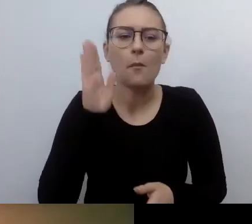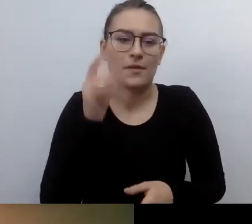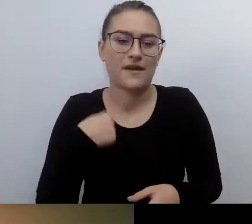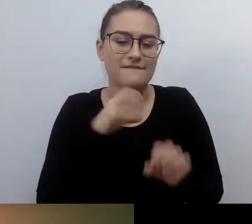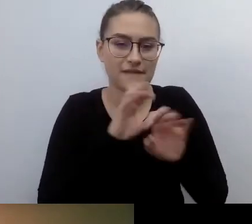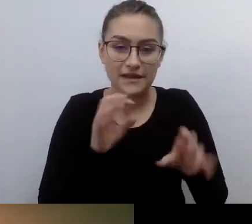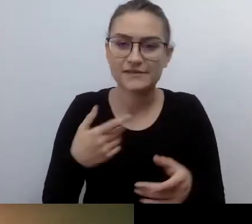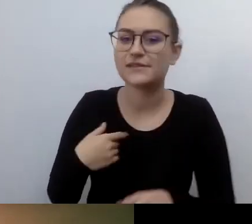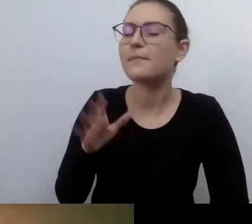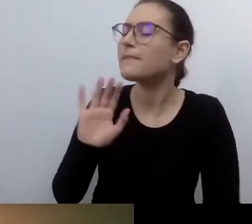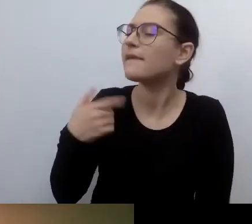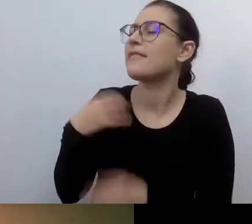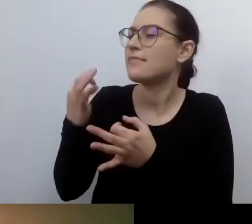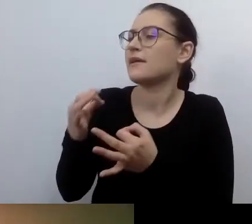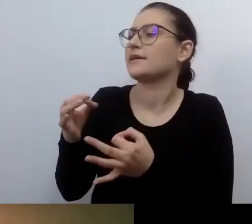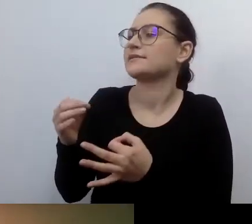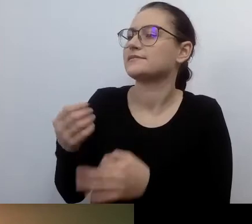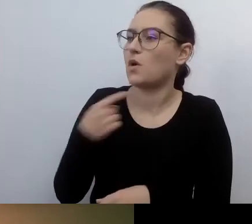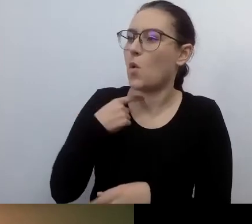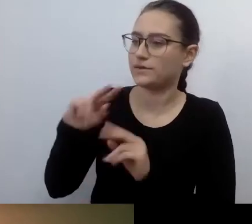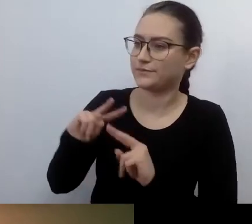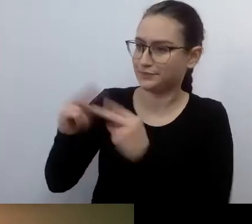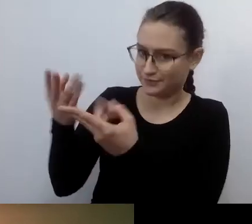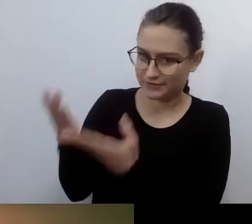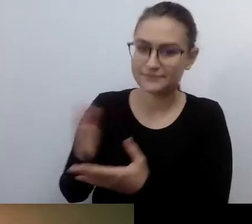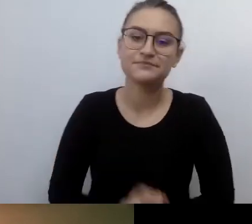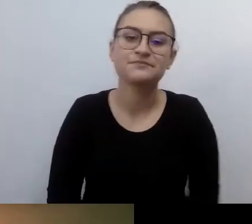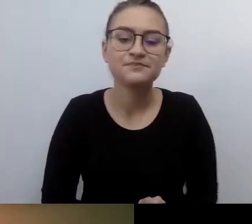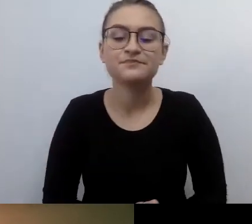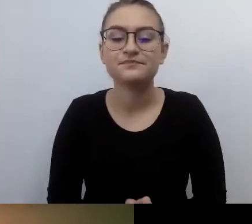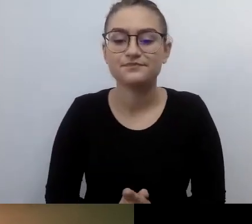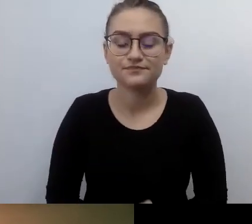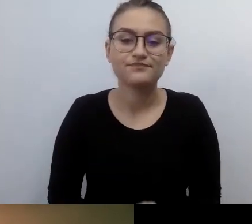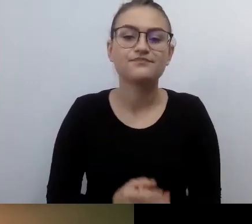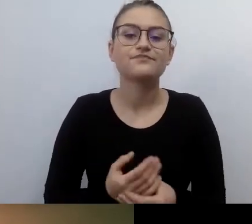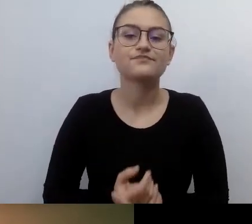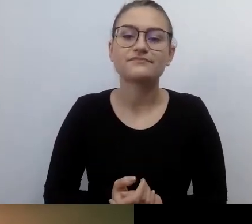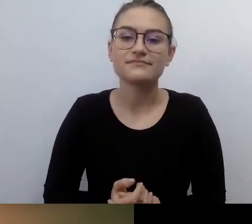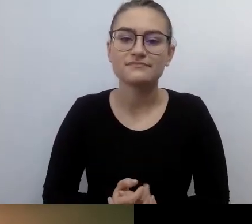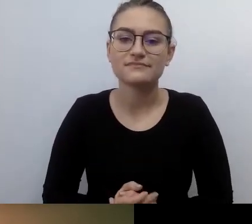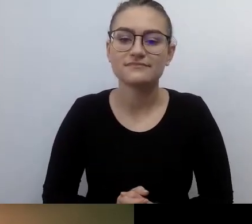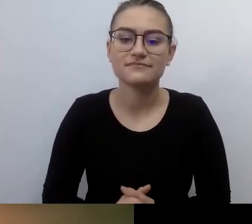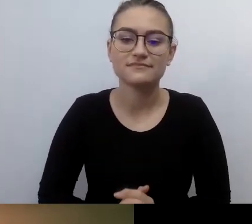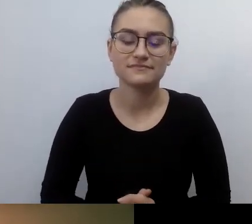Żebyśmy nie kluczyli. Nasze doświadczenie wskazuje na to, od czego rozpoczęłaś.